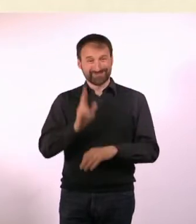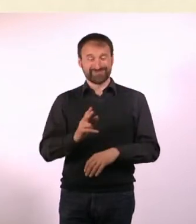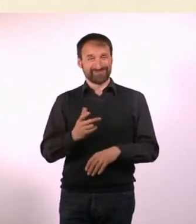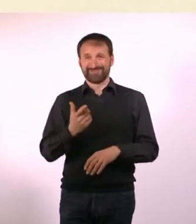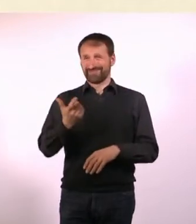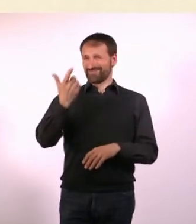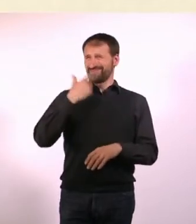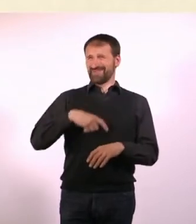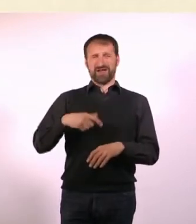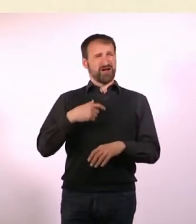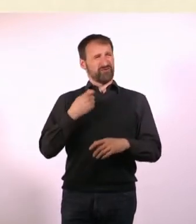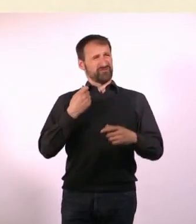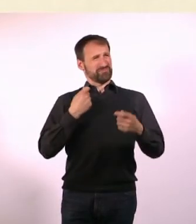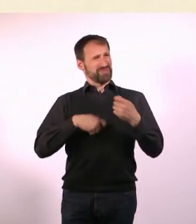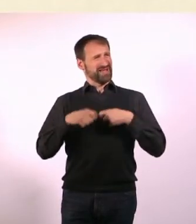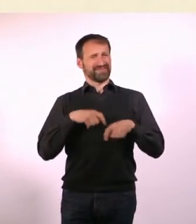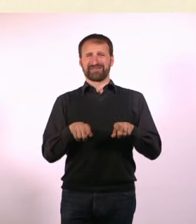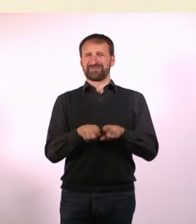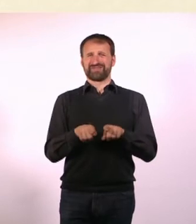Wir wurden behandelt wie Menschen zweiter Klasse.